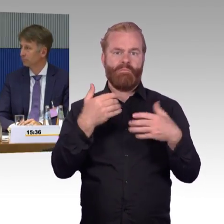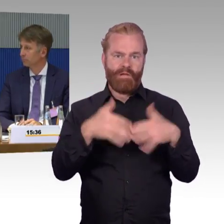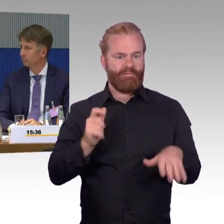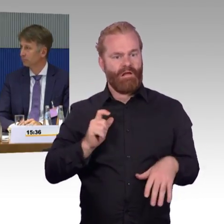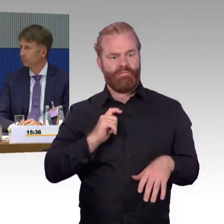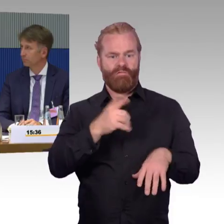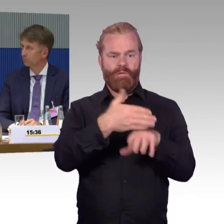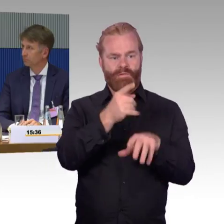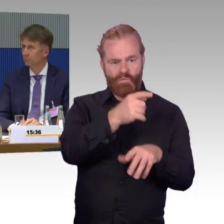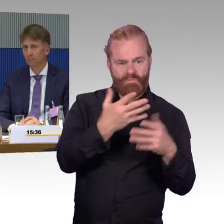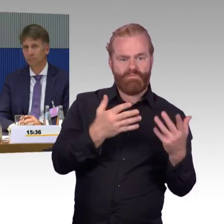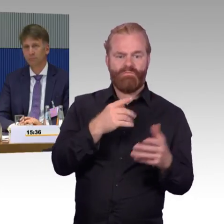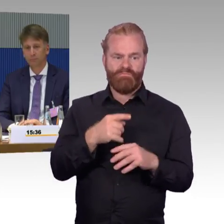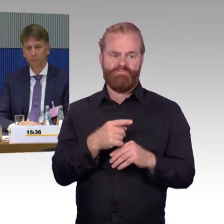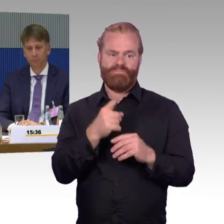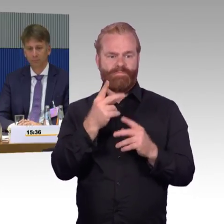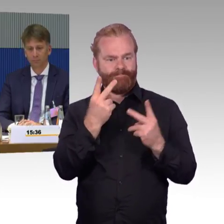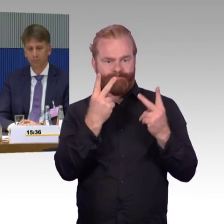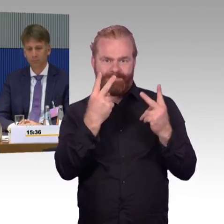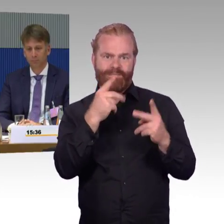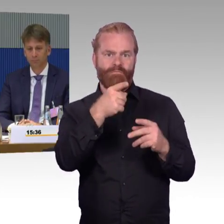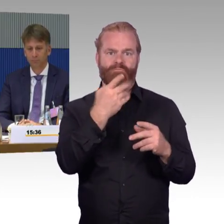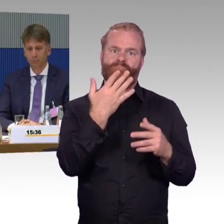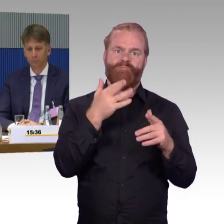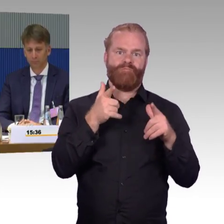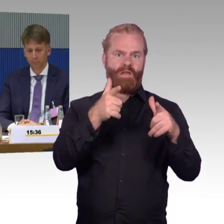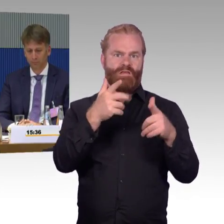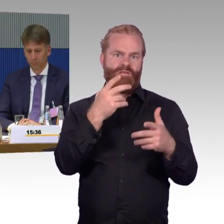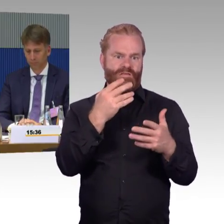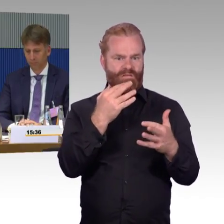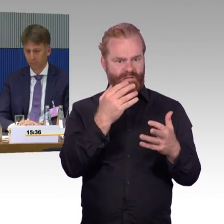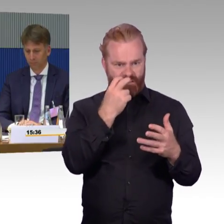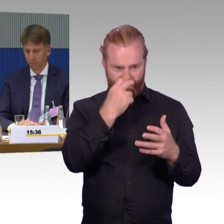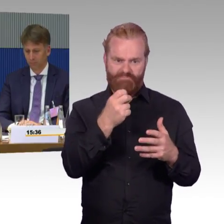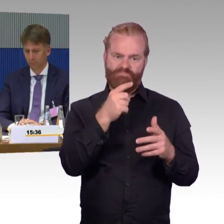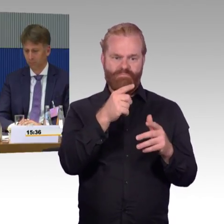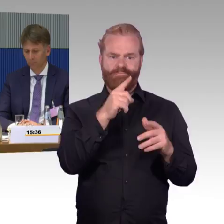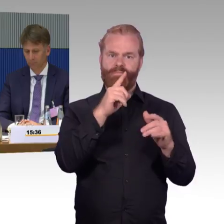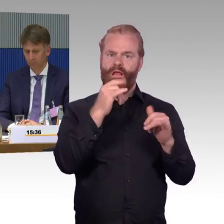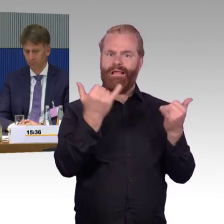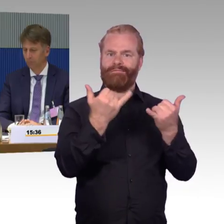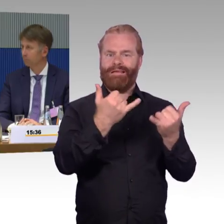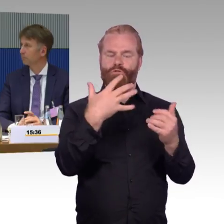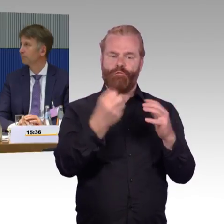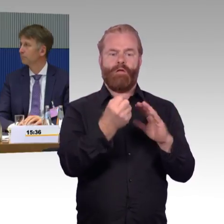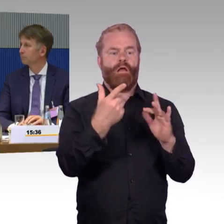dass dieser Fahrgast dort dann in irgendeiner Weise aus dem Zug geholt werden kann. Wir erleben aber auch Situationen, wo der Fahrgast